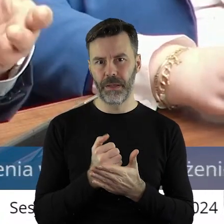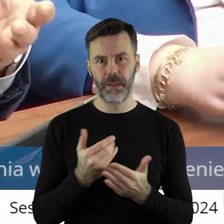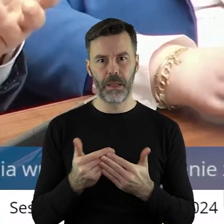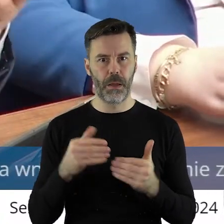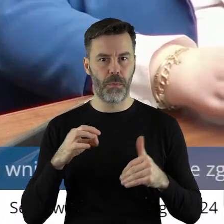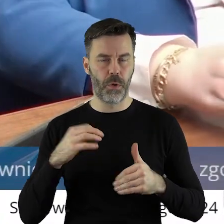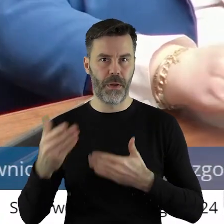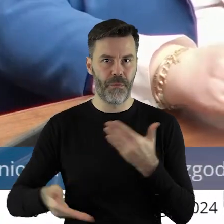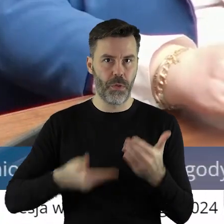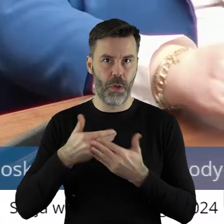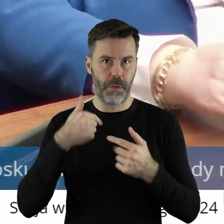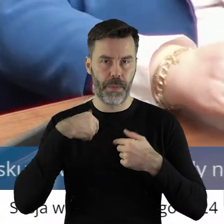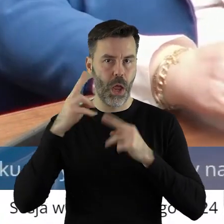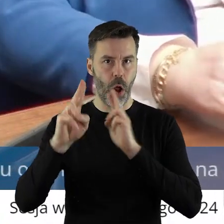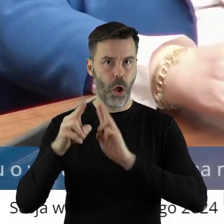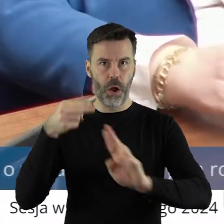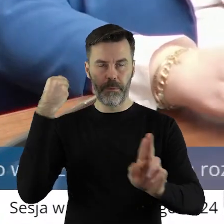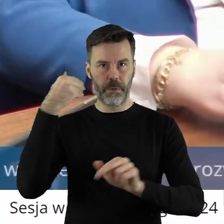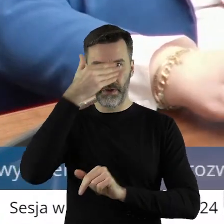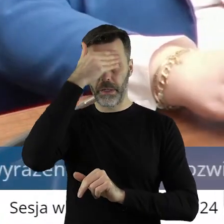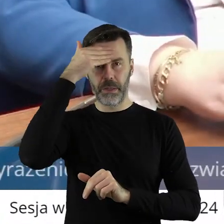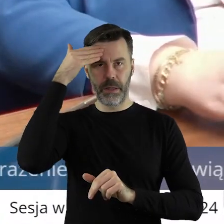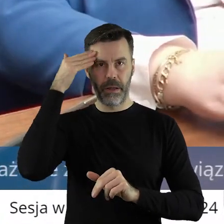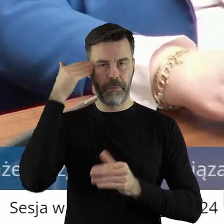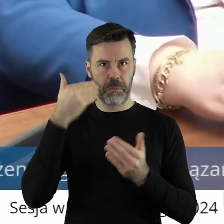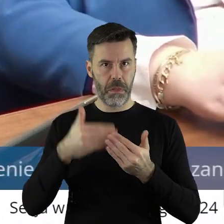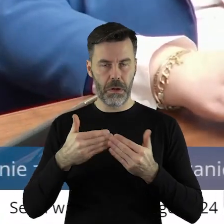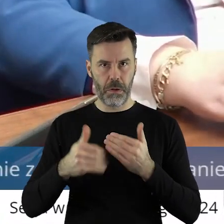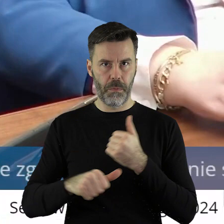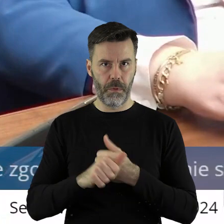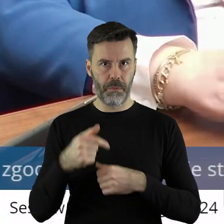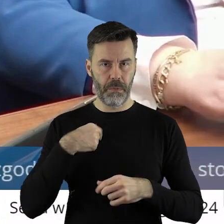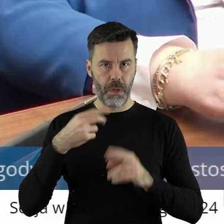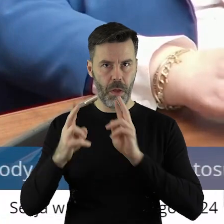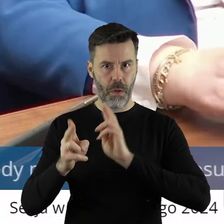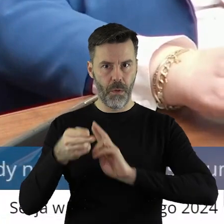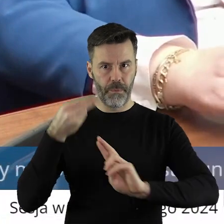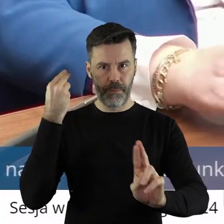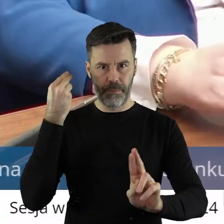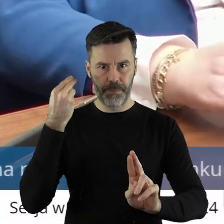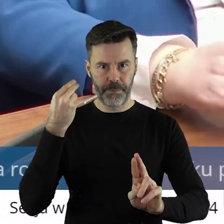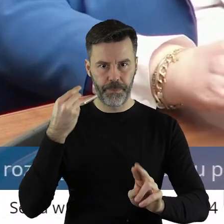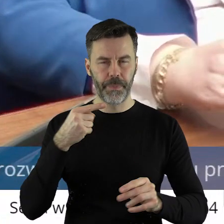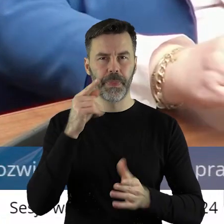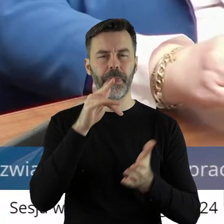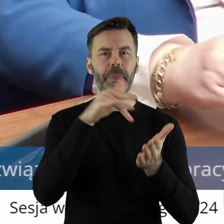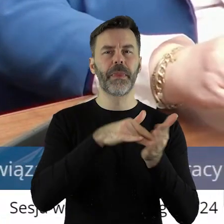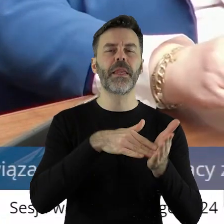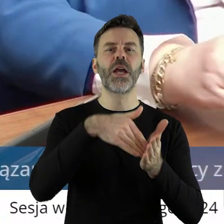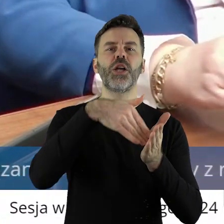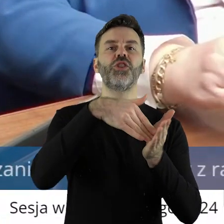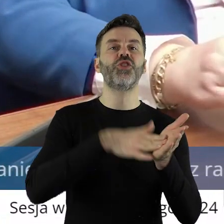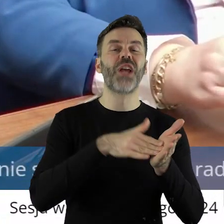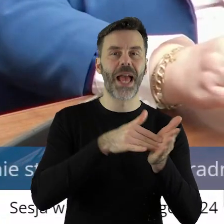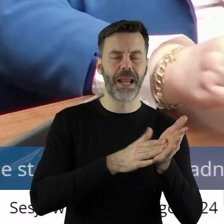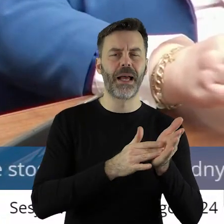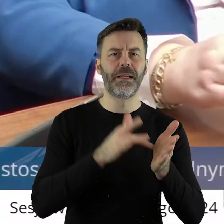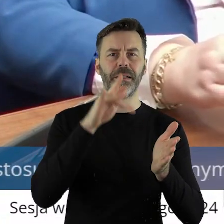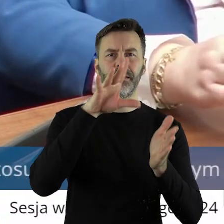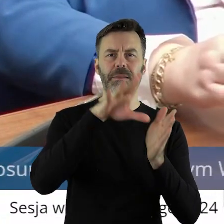ten wniosek o odwołanie? Nie wiem, tak się może, domyślam, trochę przekornie powiem. Pod Sieradzem w Kalinowej